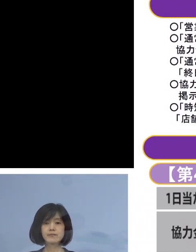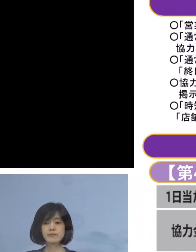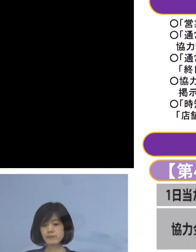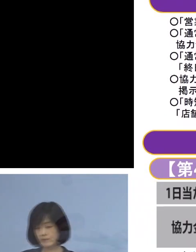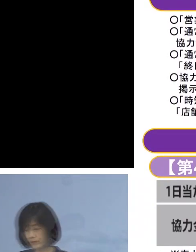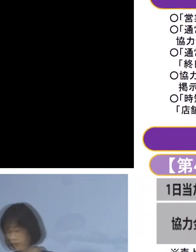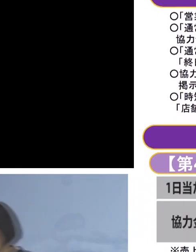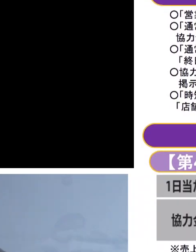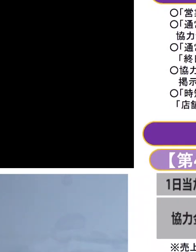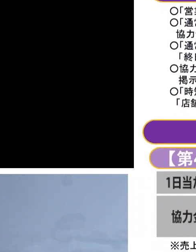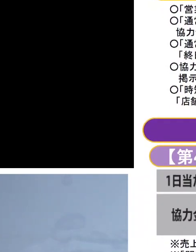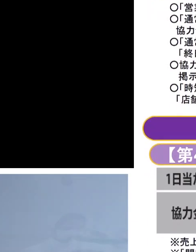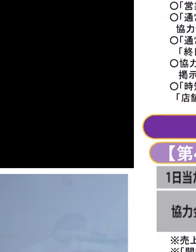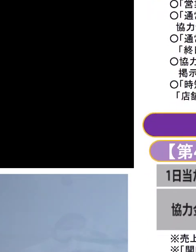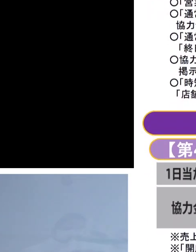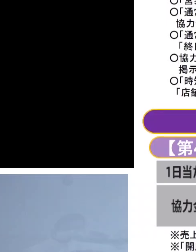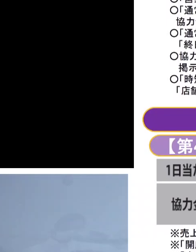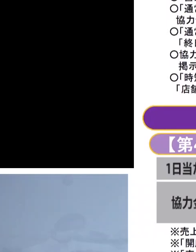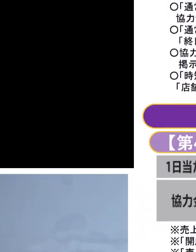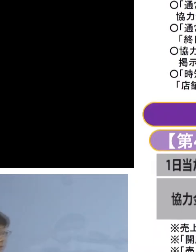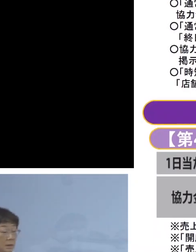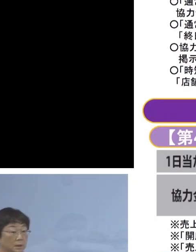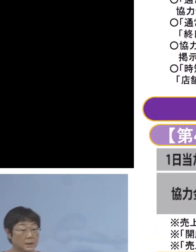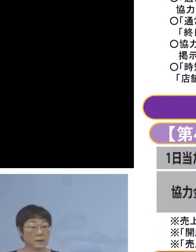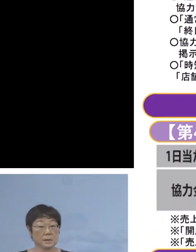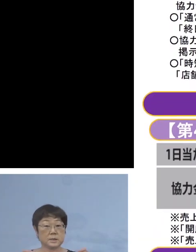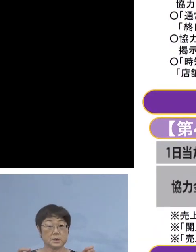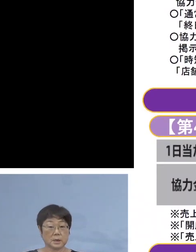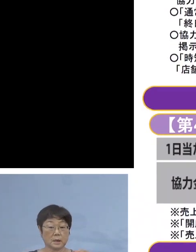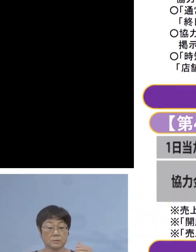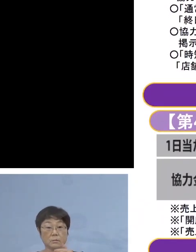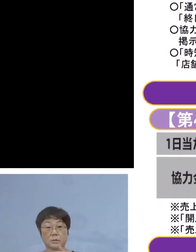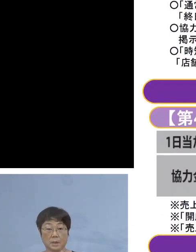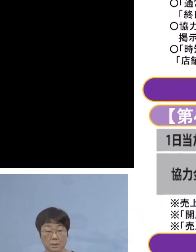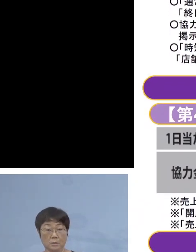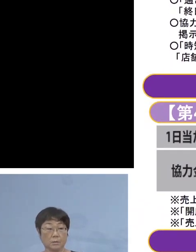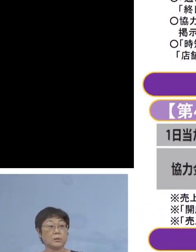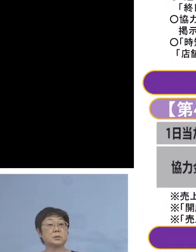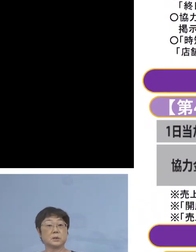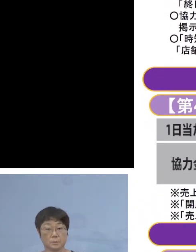なお時短の その中身 少し申し上げて参ります